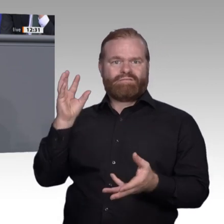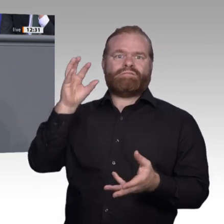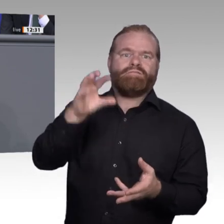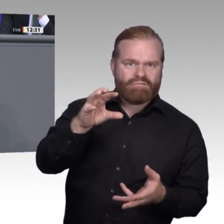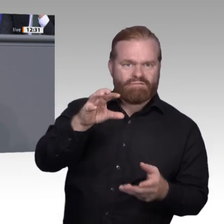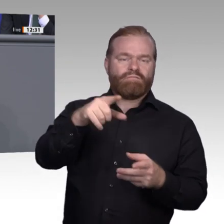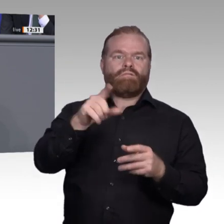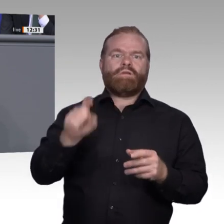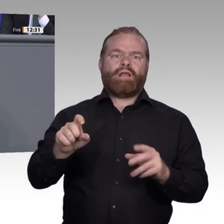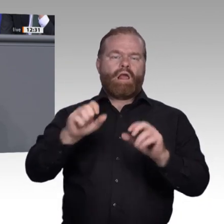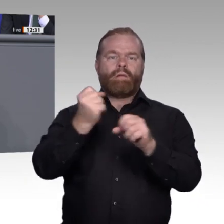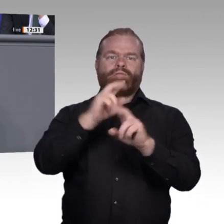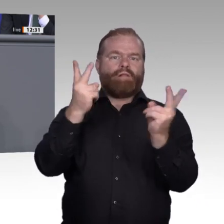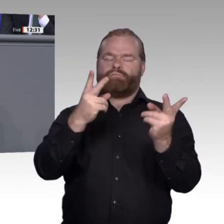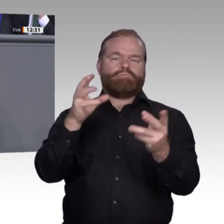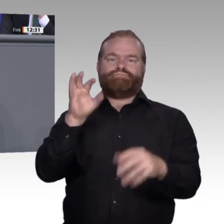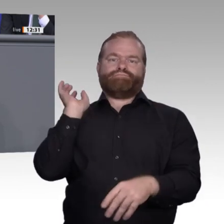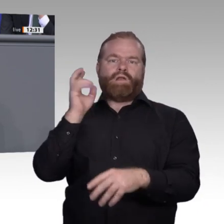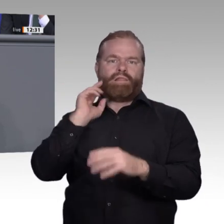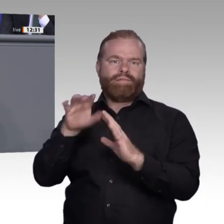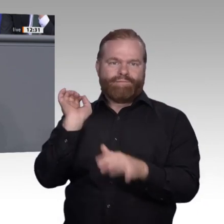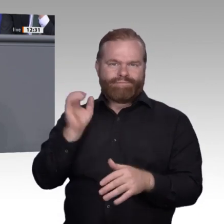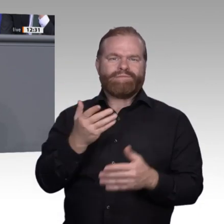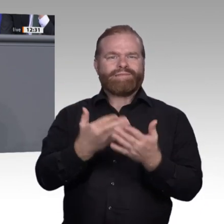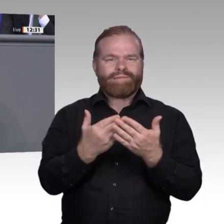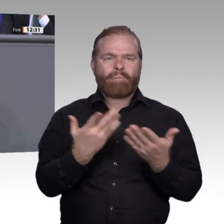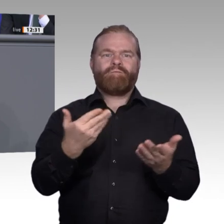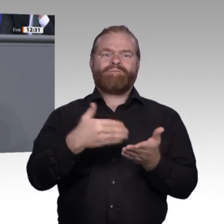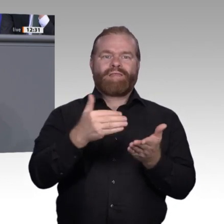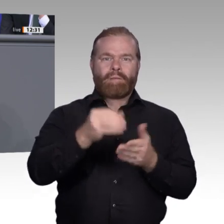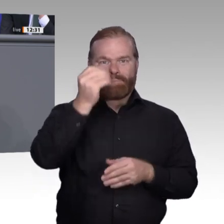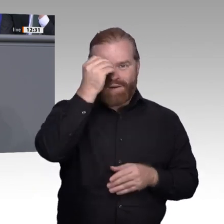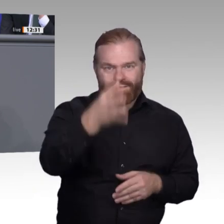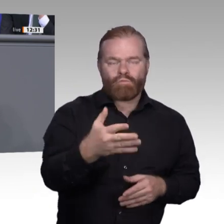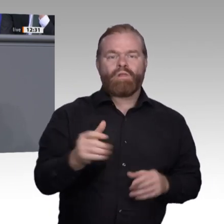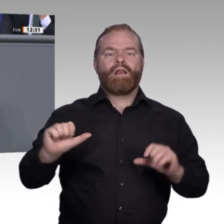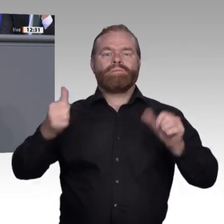Veränderungsprozesse, und wir haben sie alle gut gemeistert. Die neue Weiterbildungskultur